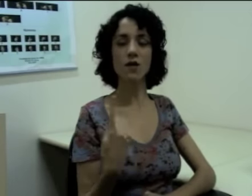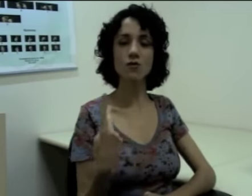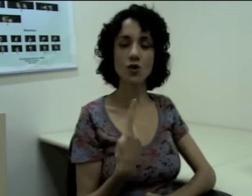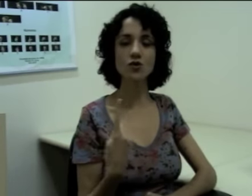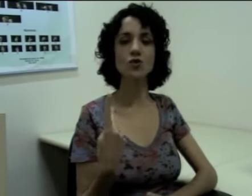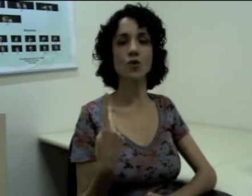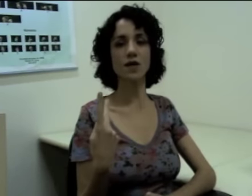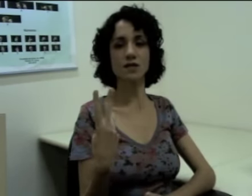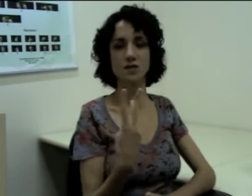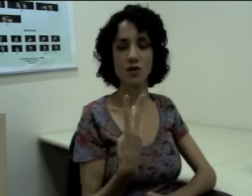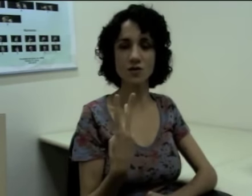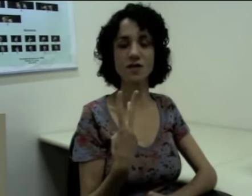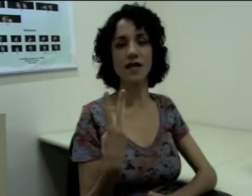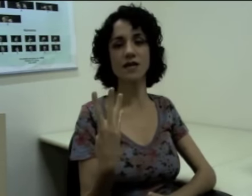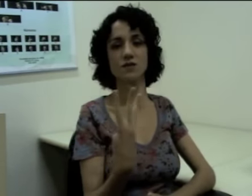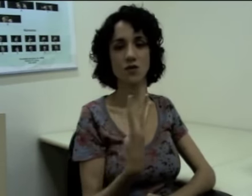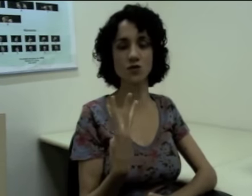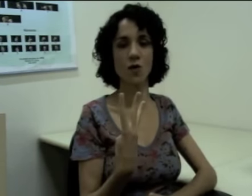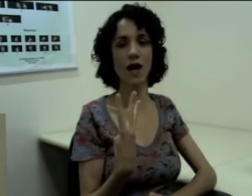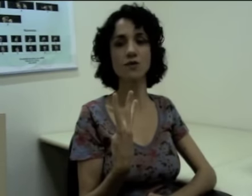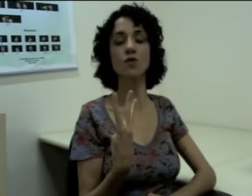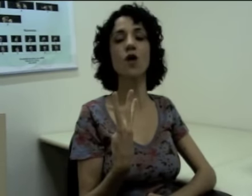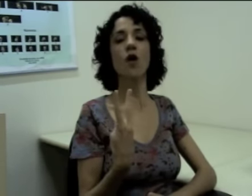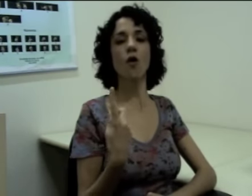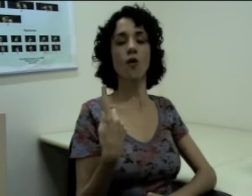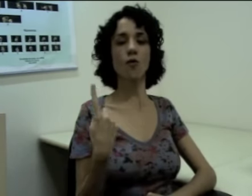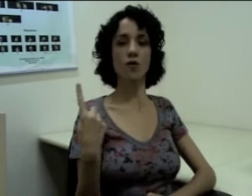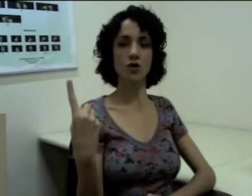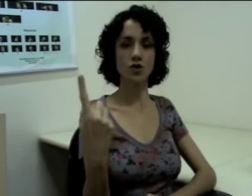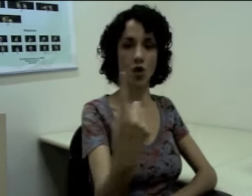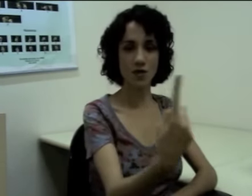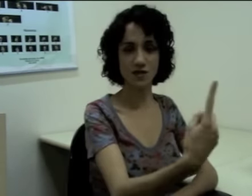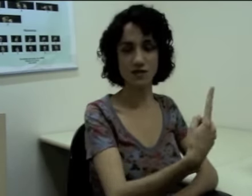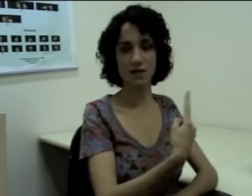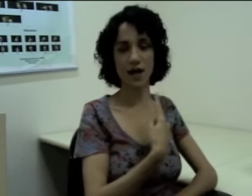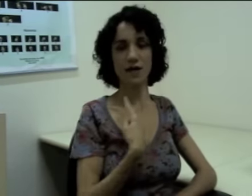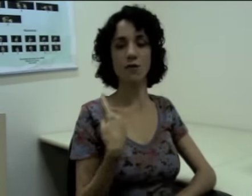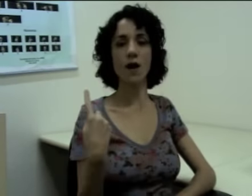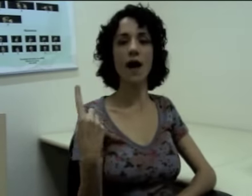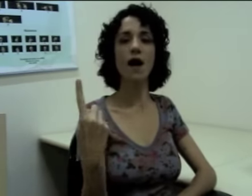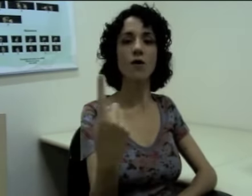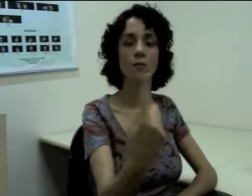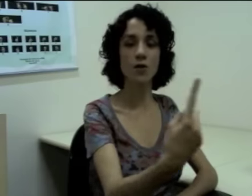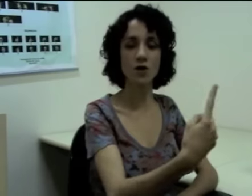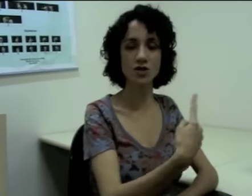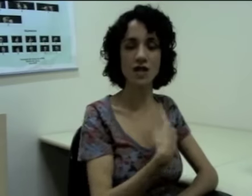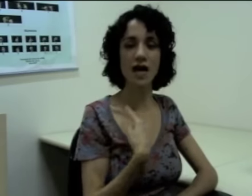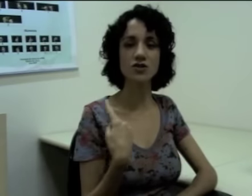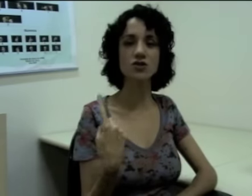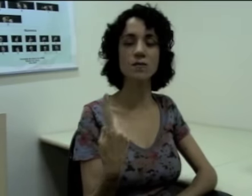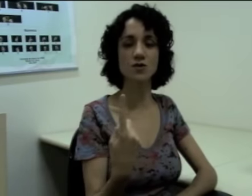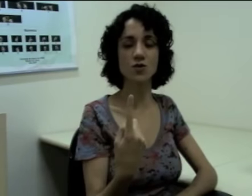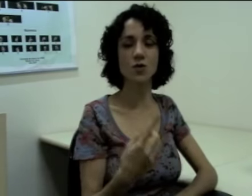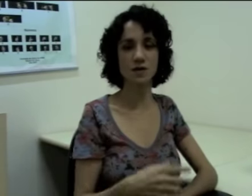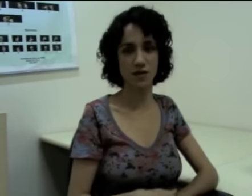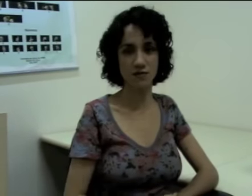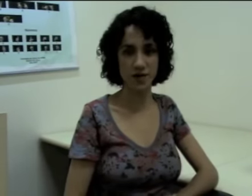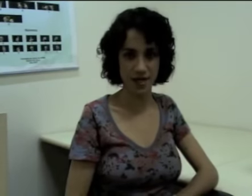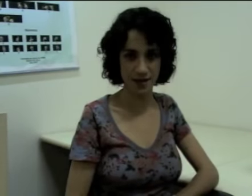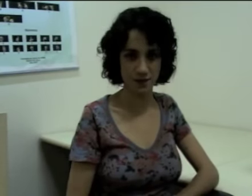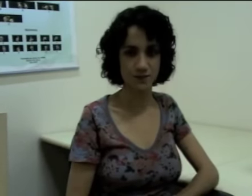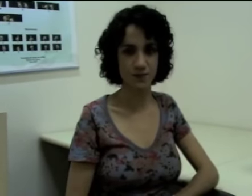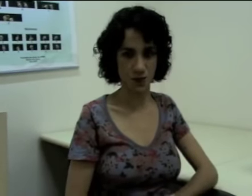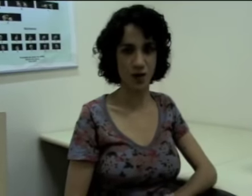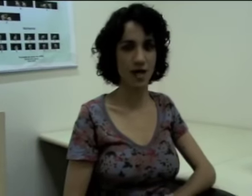“nós dois”, “nós três”, “nós quatro” (sinalização) ou “nós”, porque aí não há uma quantidade de pessoas definida, ok?